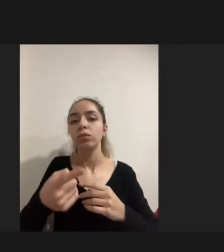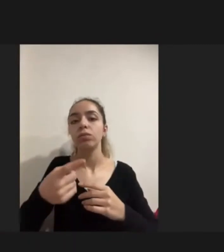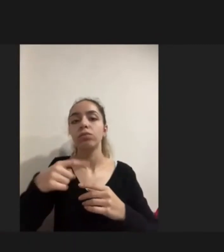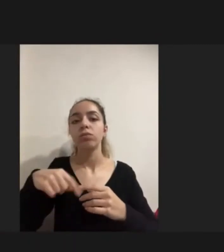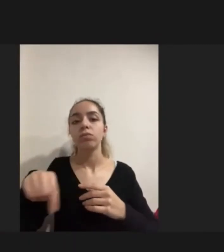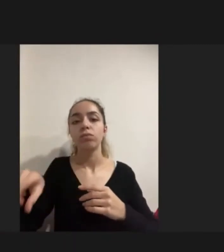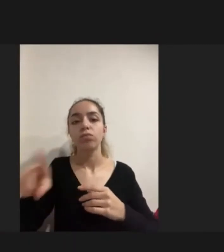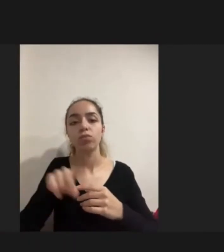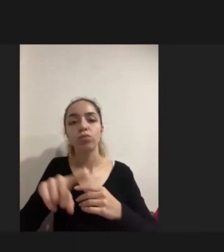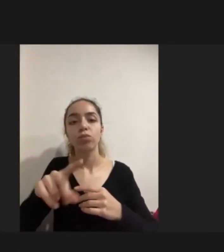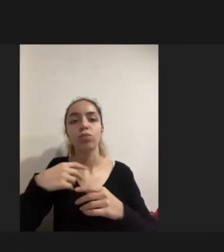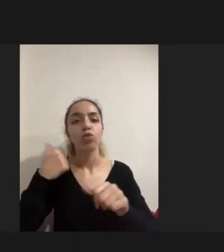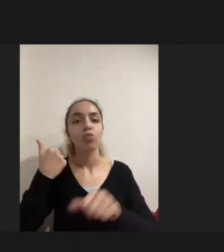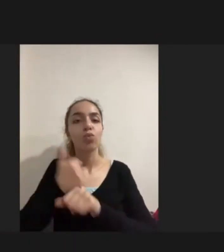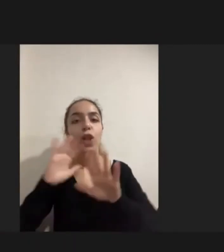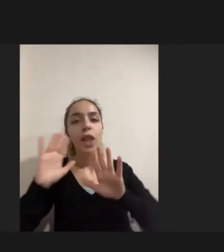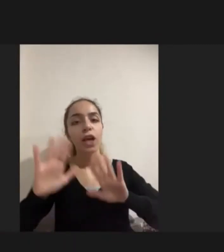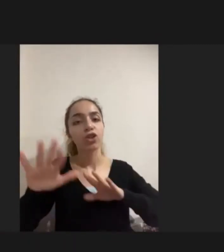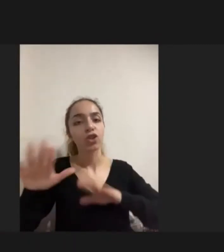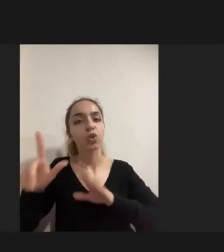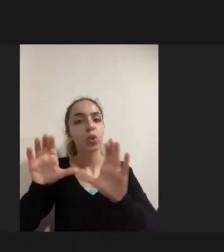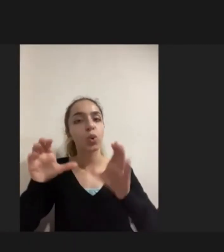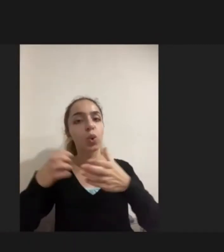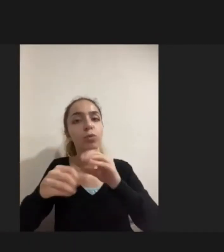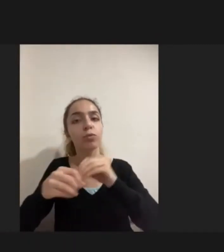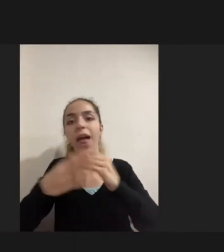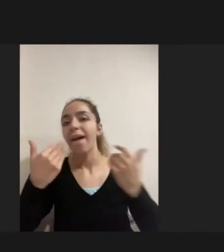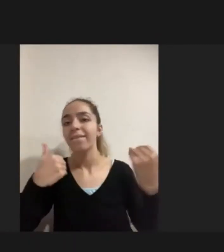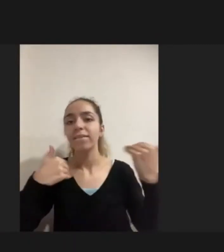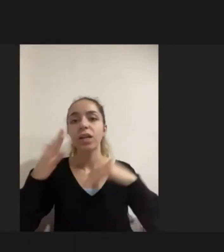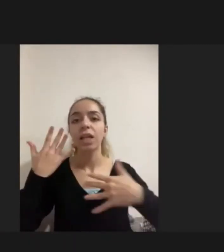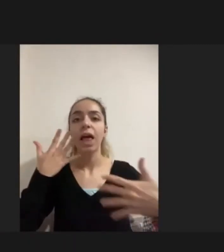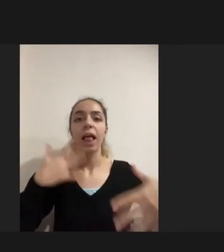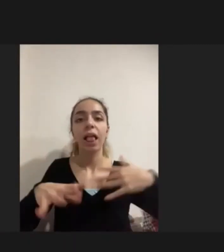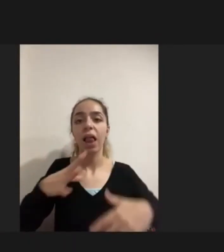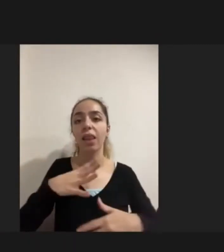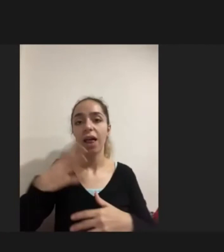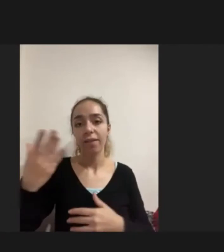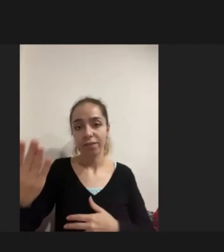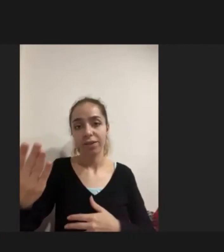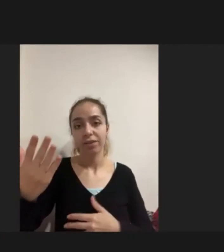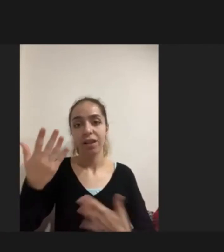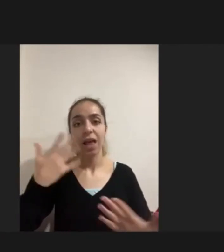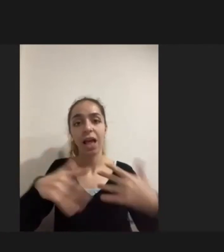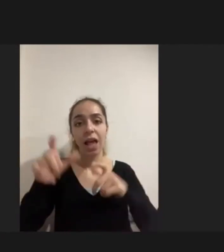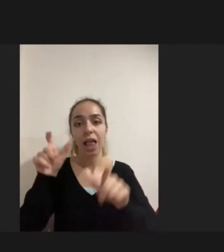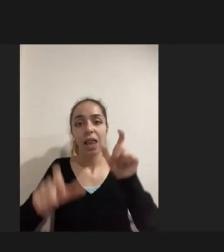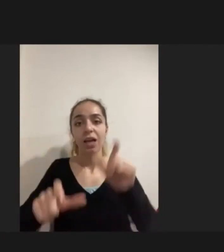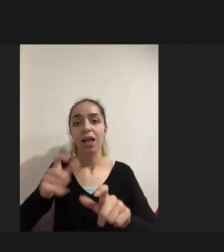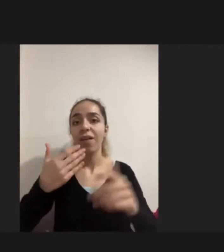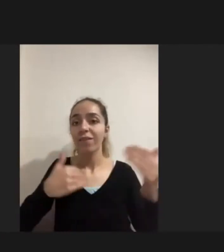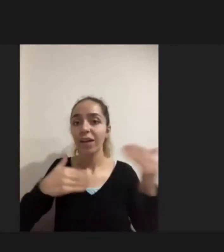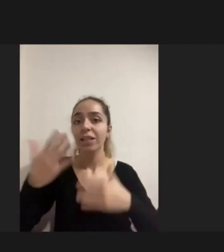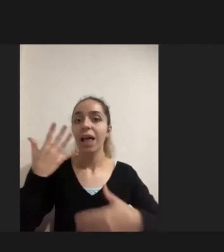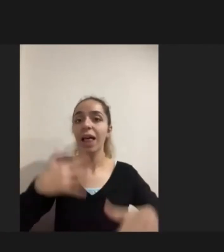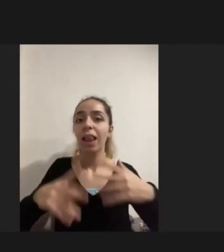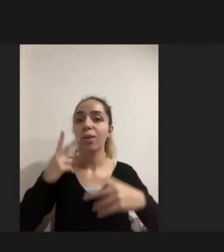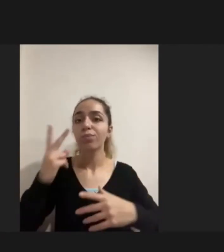Mülteci gruplar arasında en fazla engelliler var Yani en fazla engelliliğin bulunduğu alan, nüfus grubu mülteci grubu.